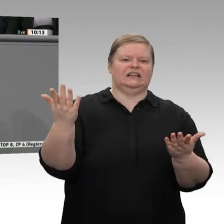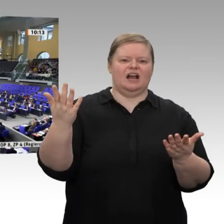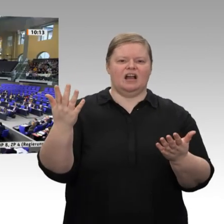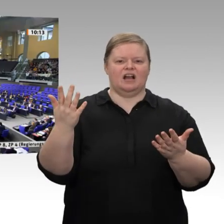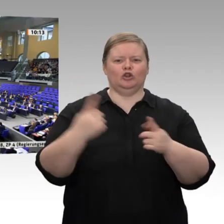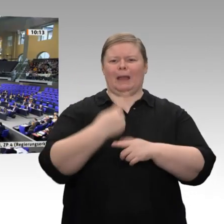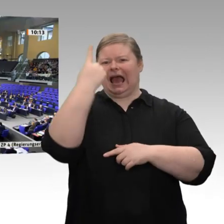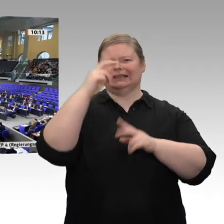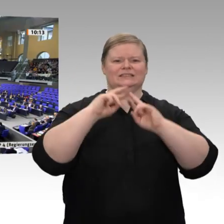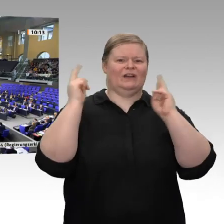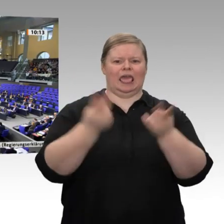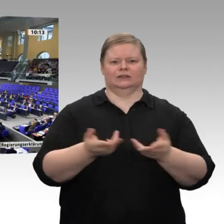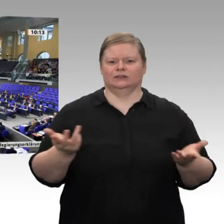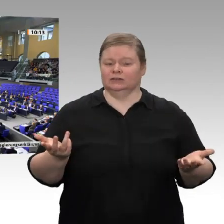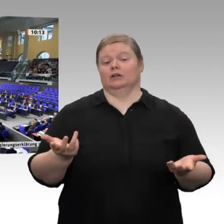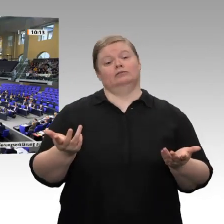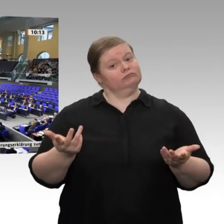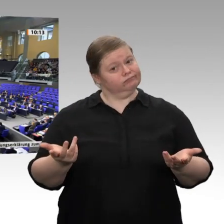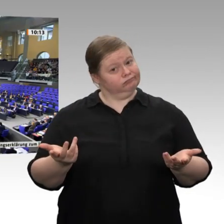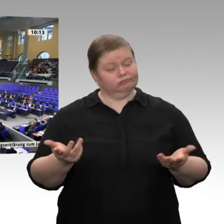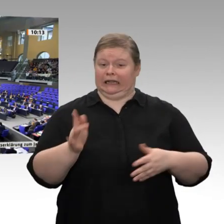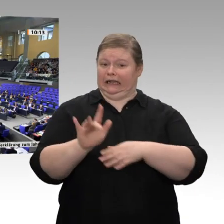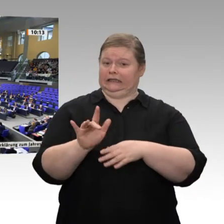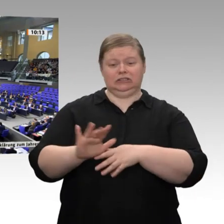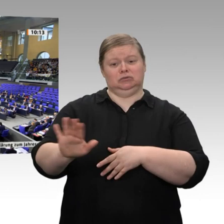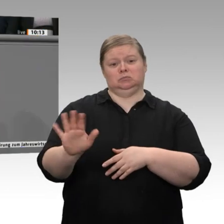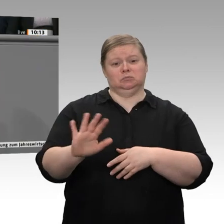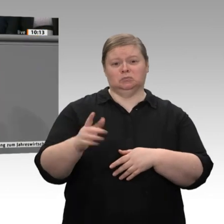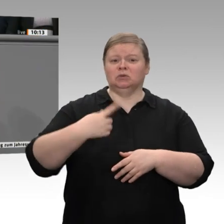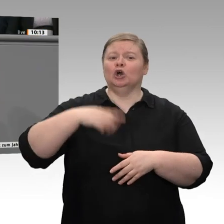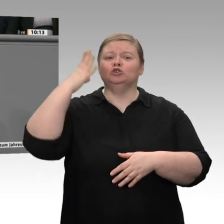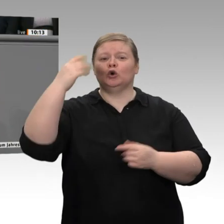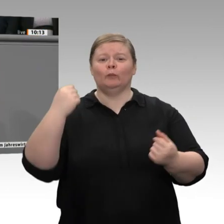nicht kritisieren, dass wir nicht zukunftsfest seien, sondern wir gehen genau in diese